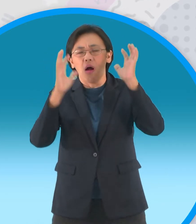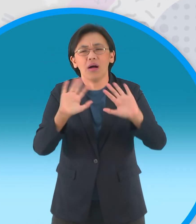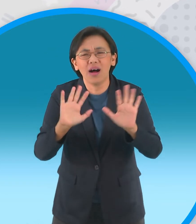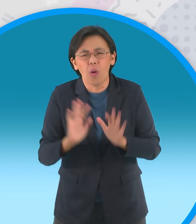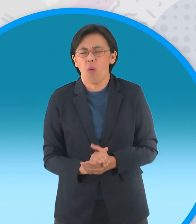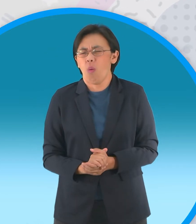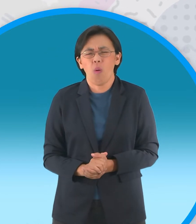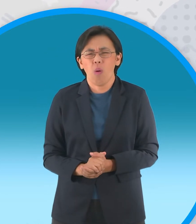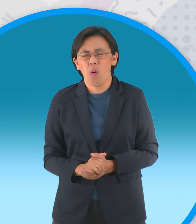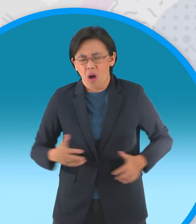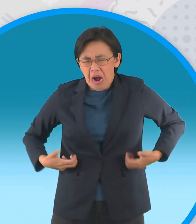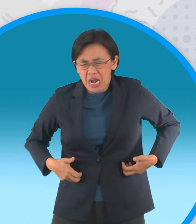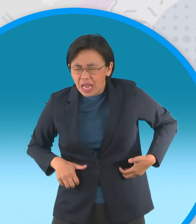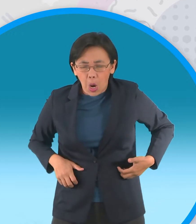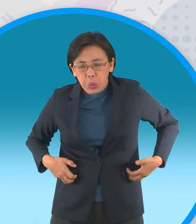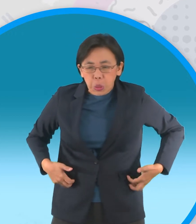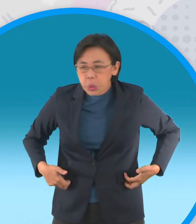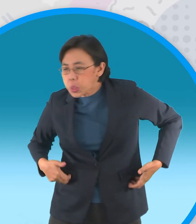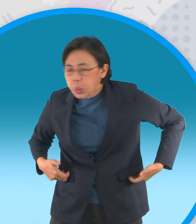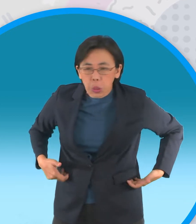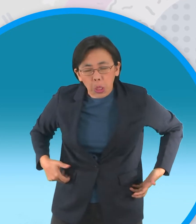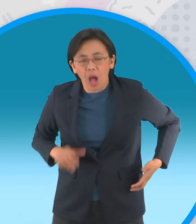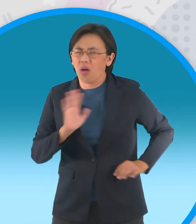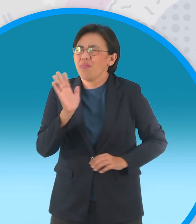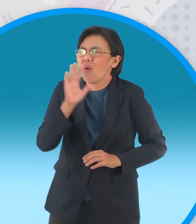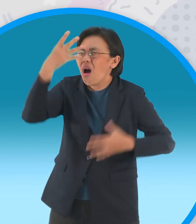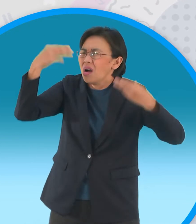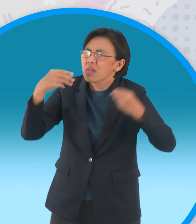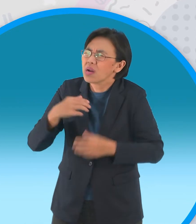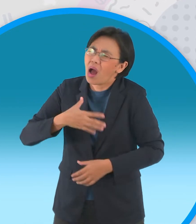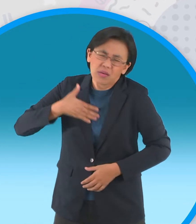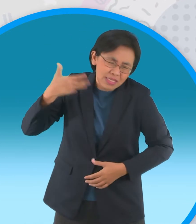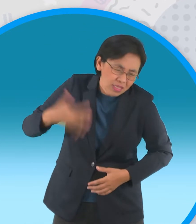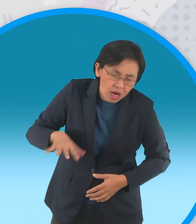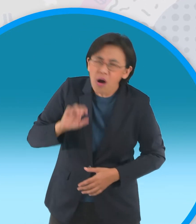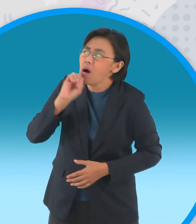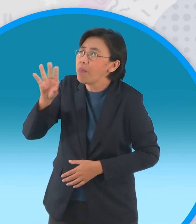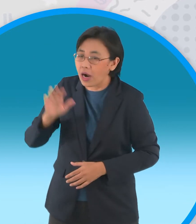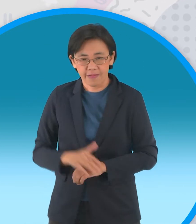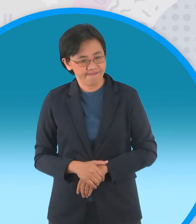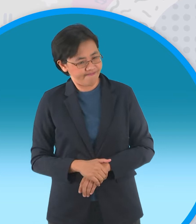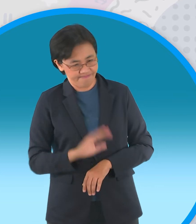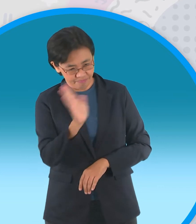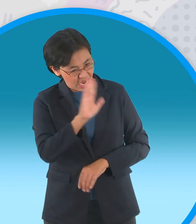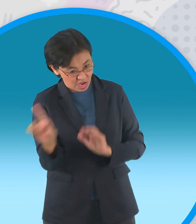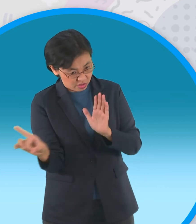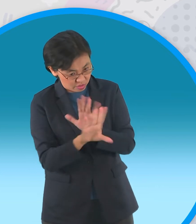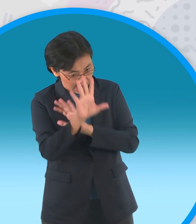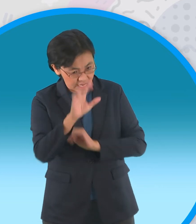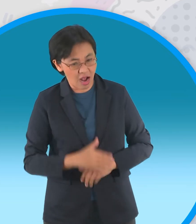ซนเกินไปไม่ไหวท่านเทวดาท่านเทวดาฝูงกบโอดครวญครับครั้งสุดท้ายแล้วนะสำหรับการร้องขอ